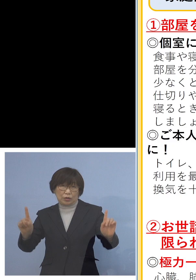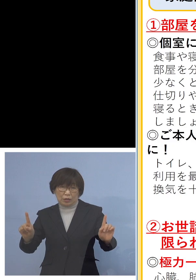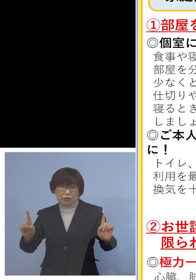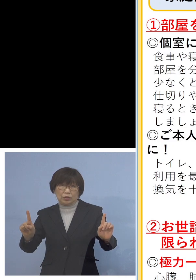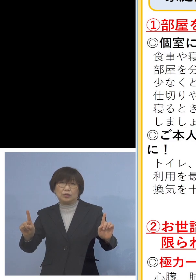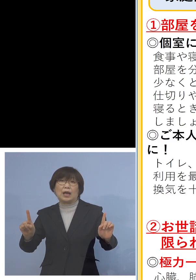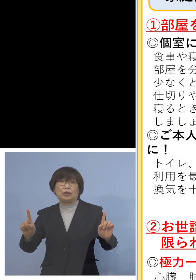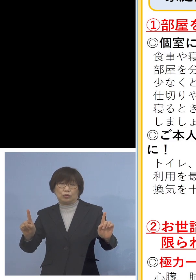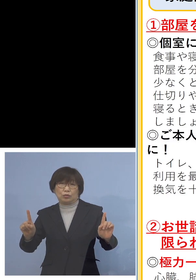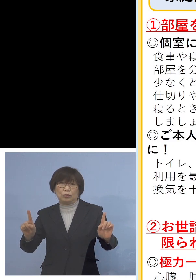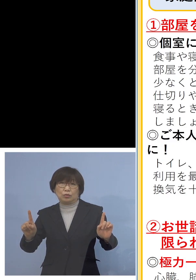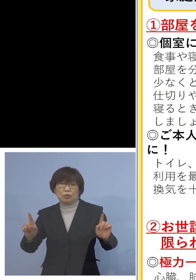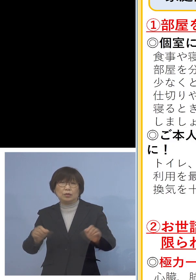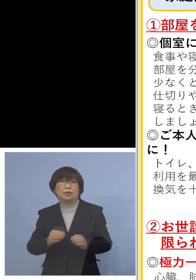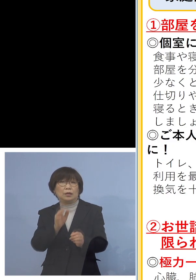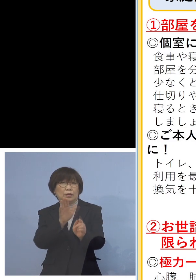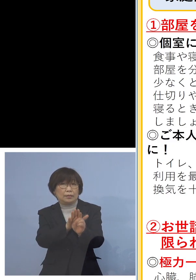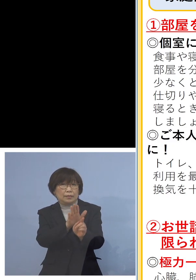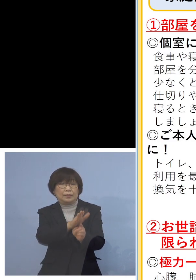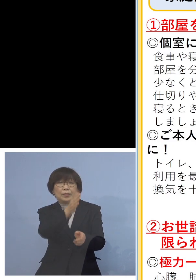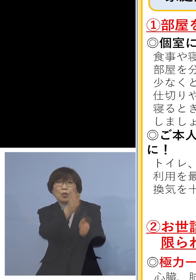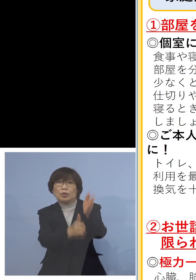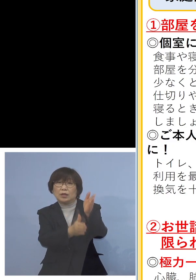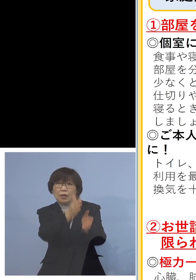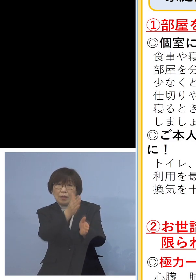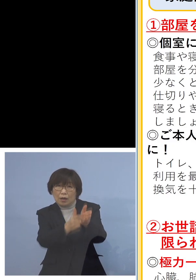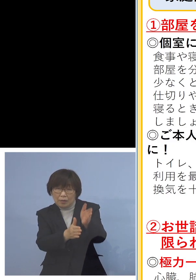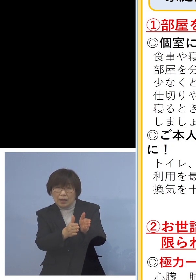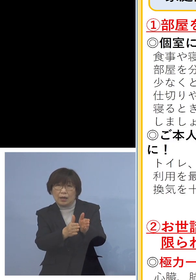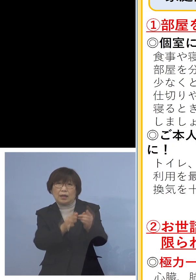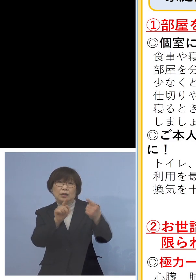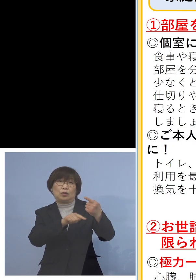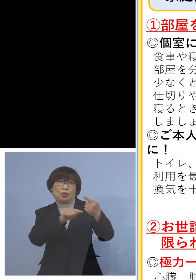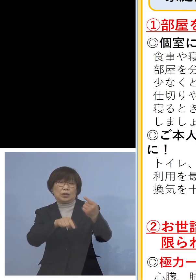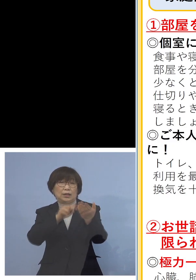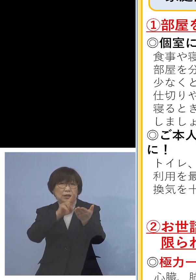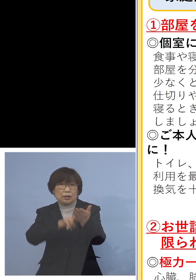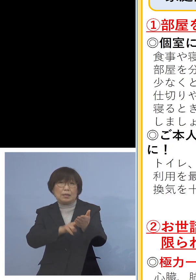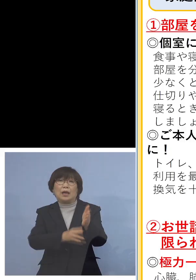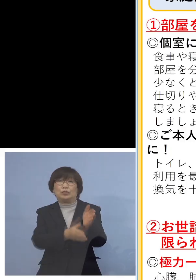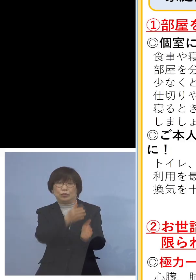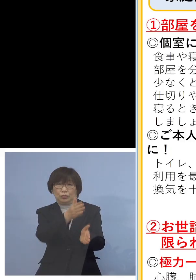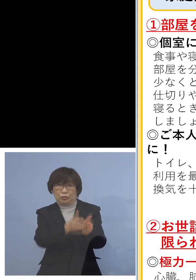またお世話は極力お1人でお願いする また全員がしっかりと